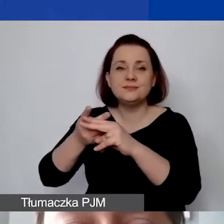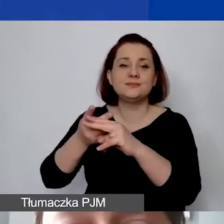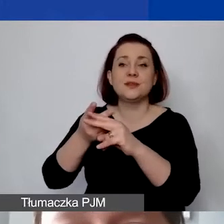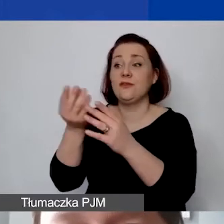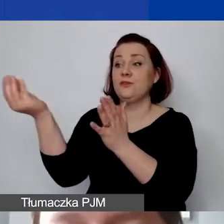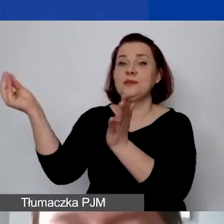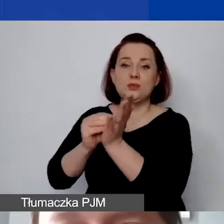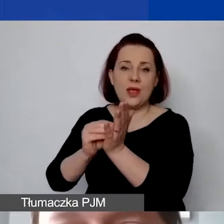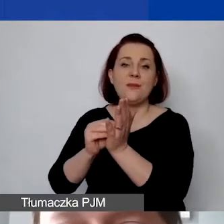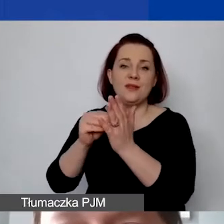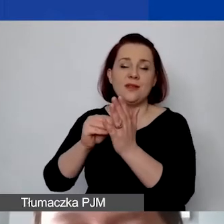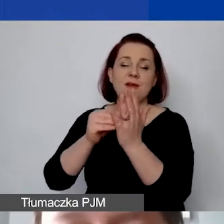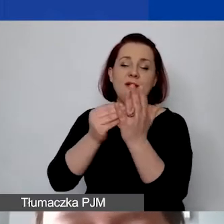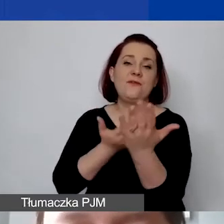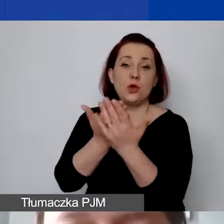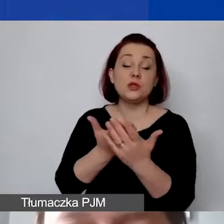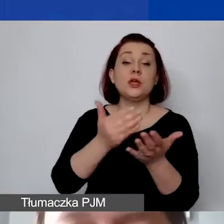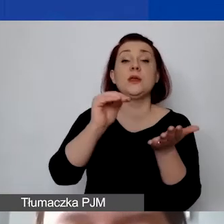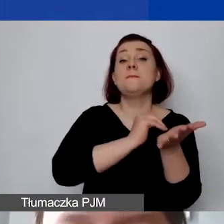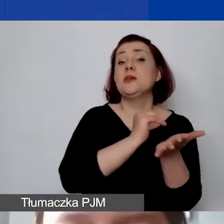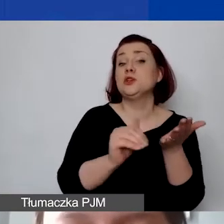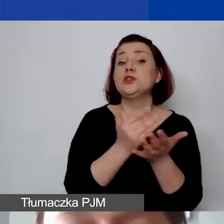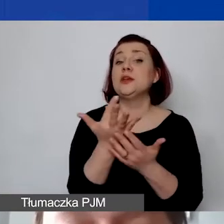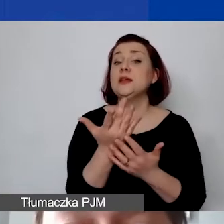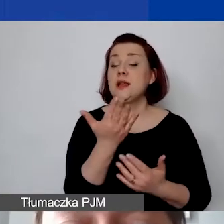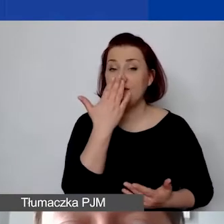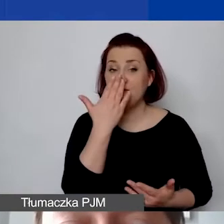Ta kwota miesięczna wychodzi nam 700 euro.